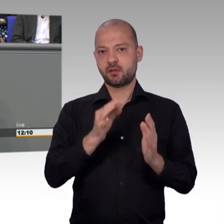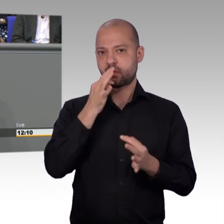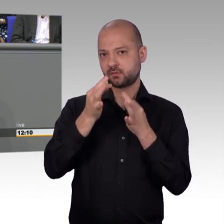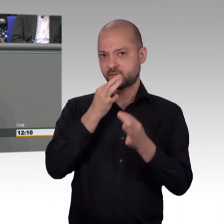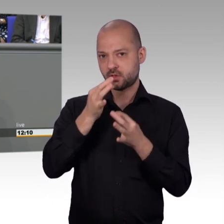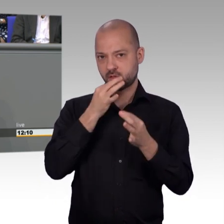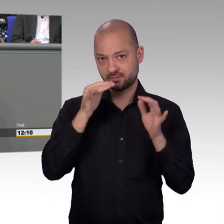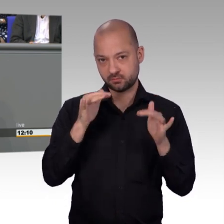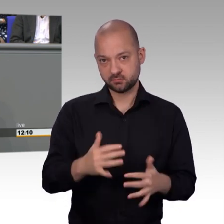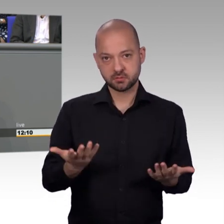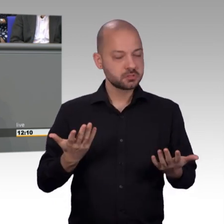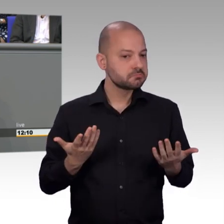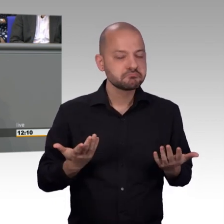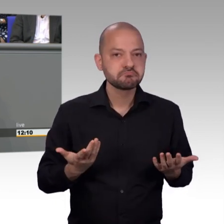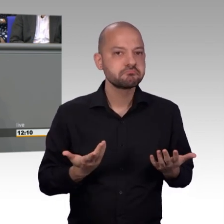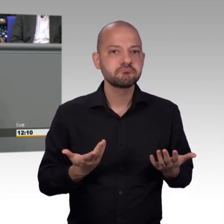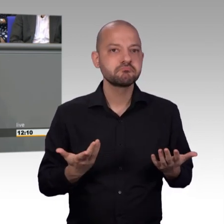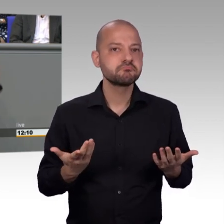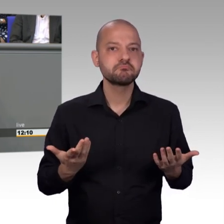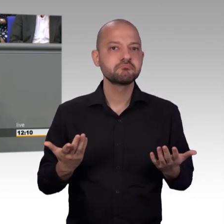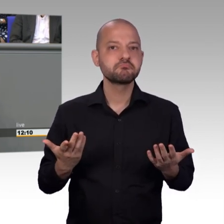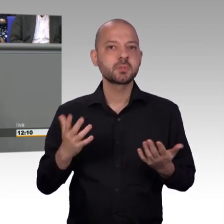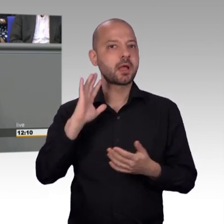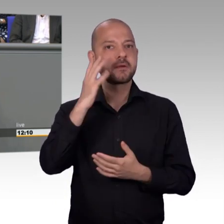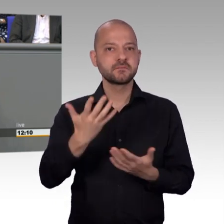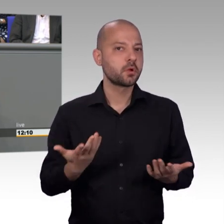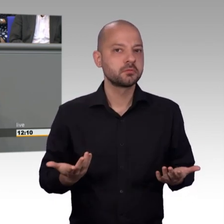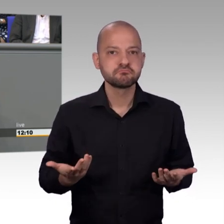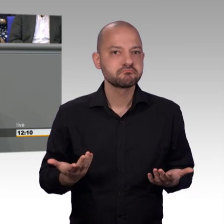umgehend die zurückliegenden Monate. Das ist nur ein Beispiel von vielen.